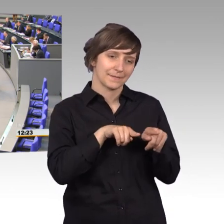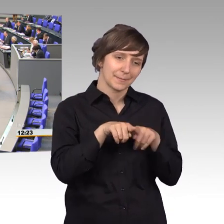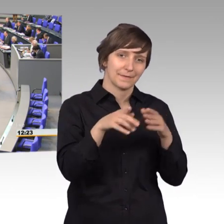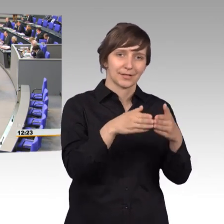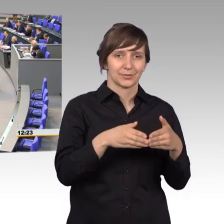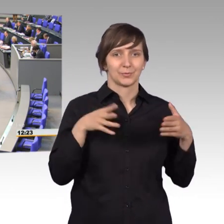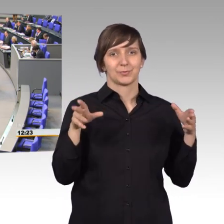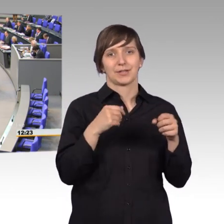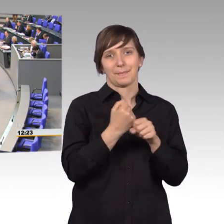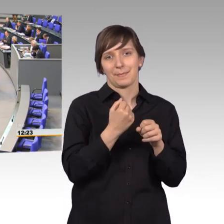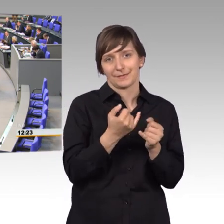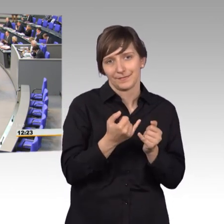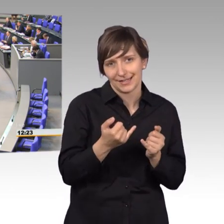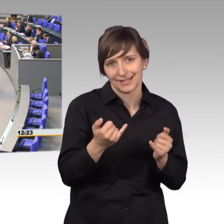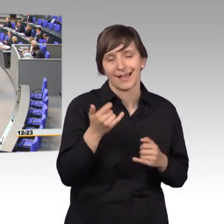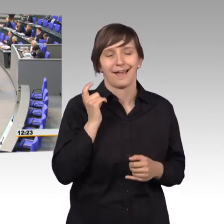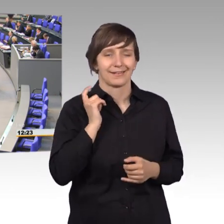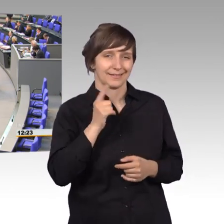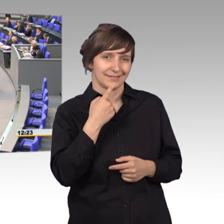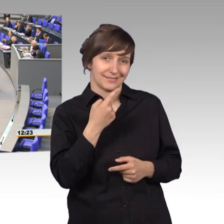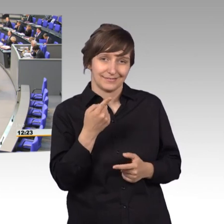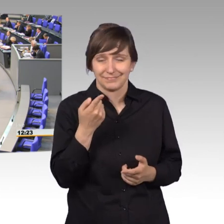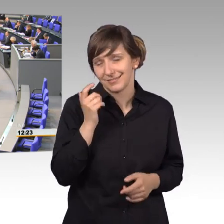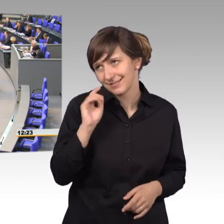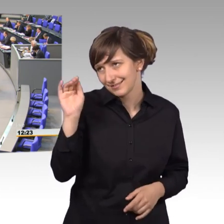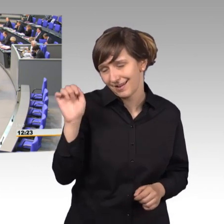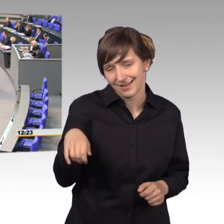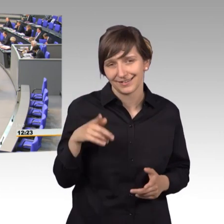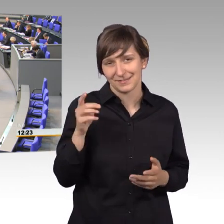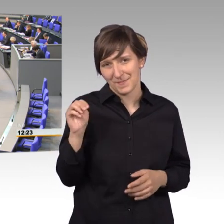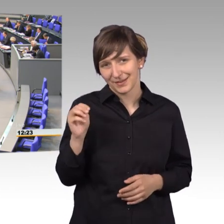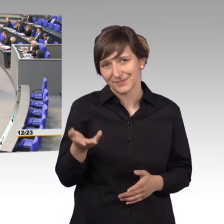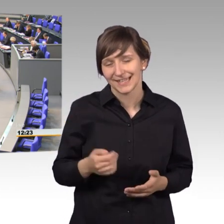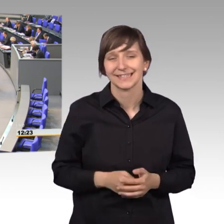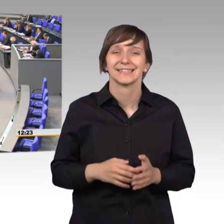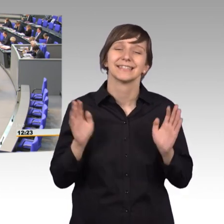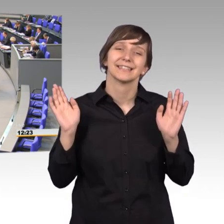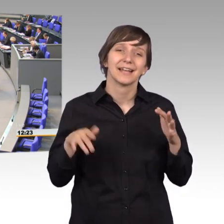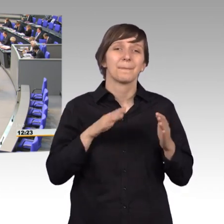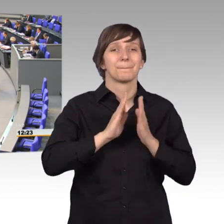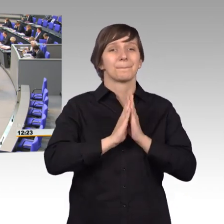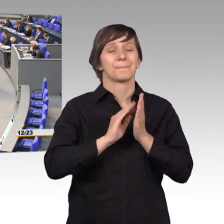Hätte er dir ja auch mal sagen können, Manfred. Der Petitionsbericht 2017 -